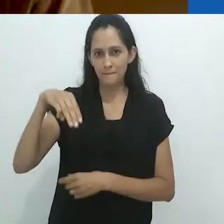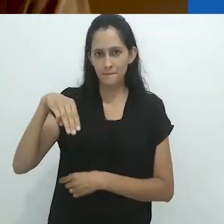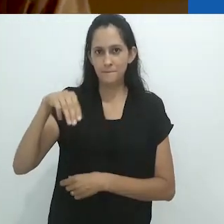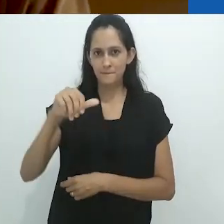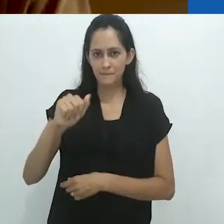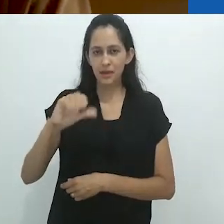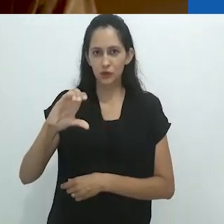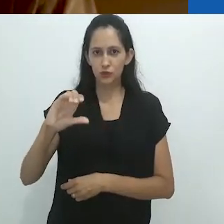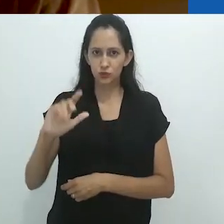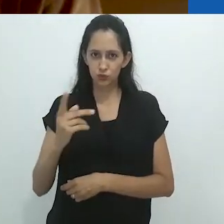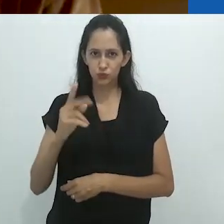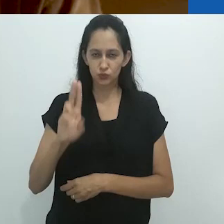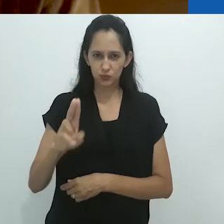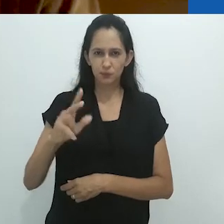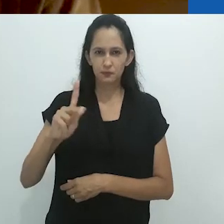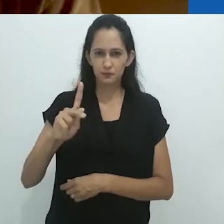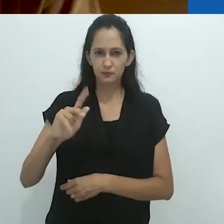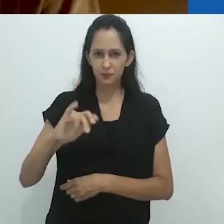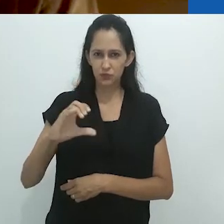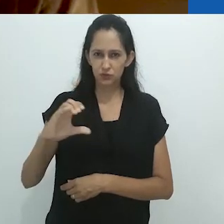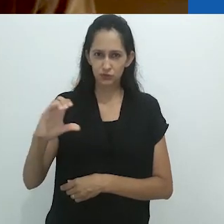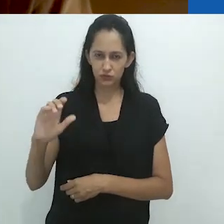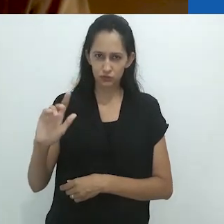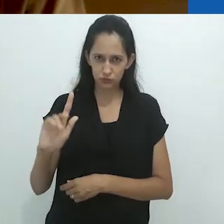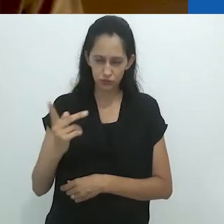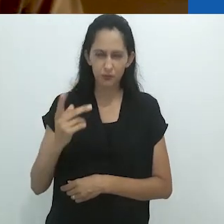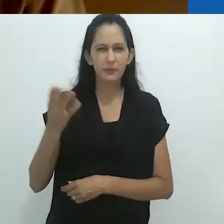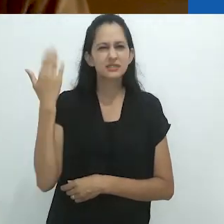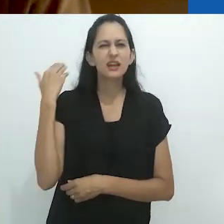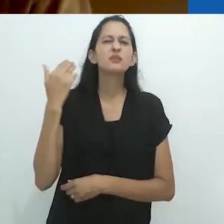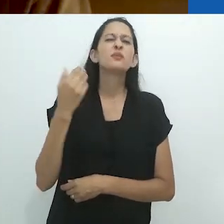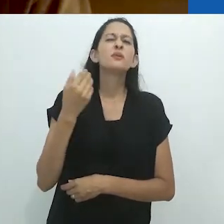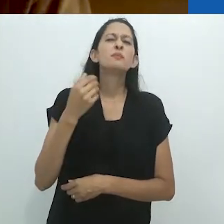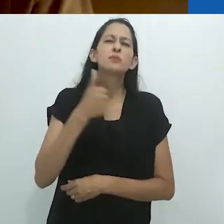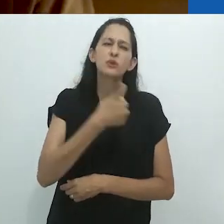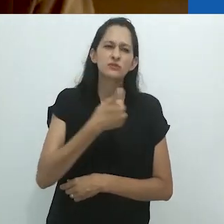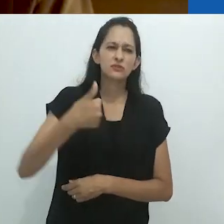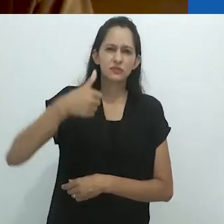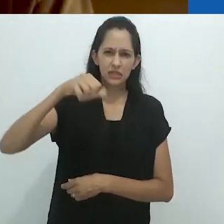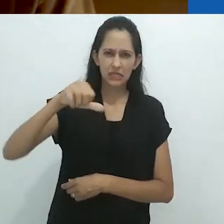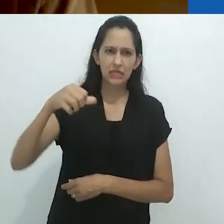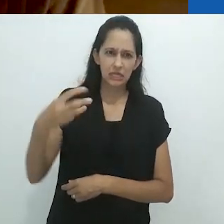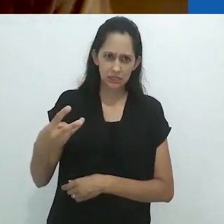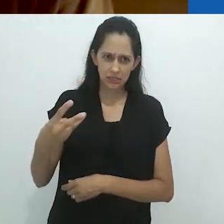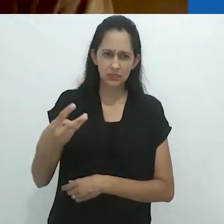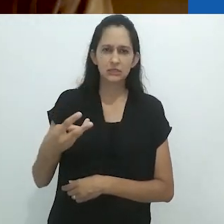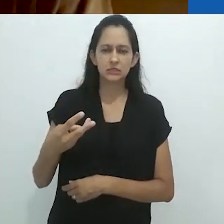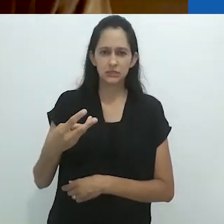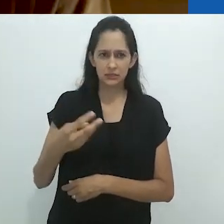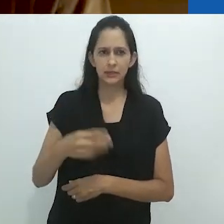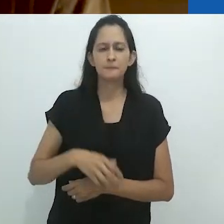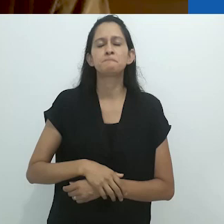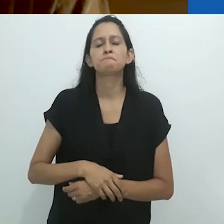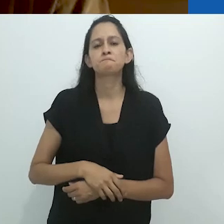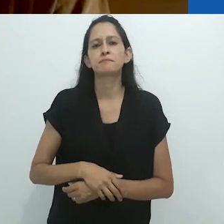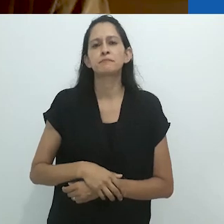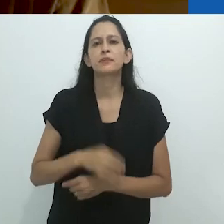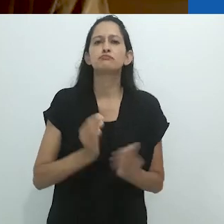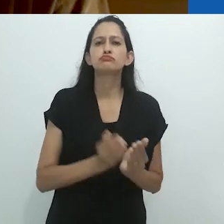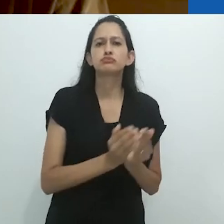com um galão de yagé/ayahuasca, em 1983.